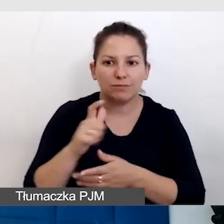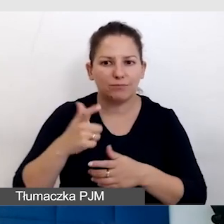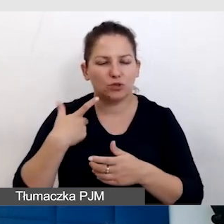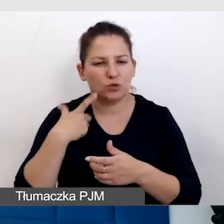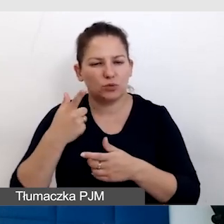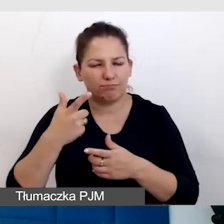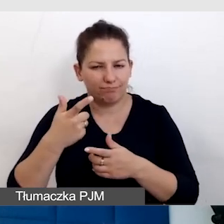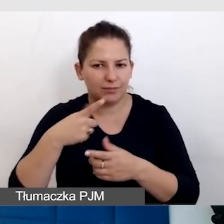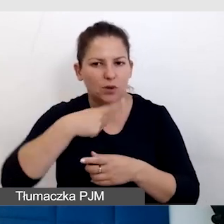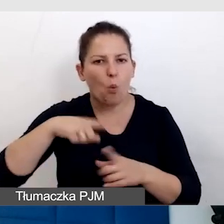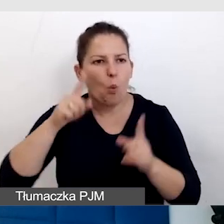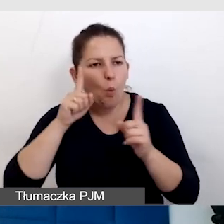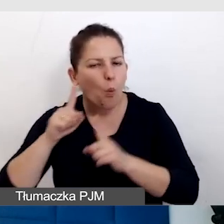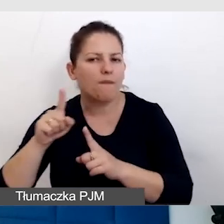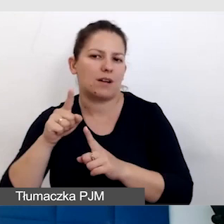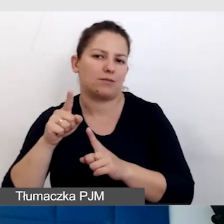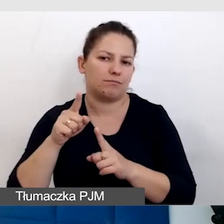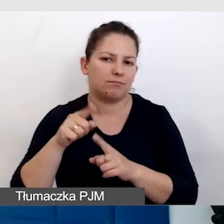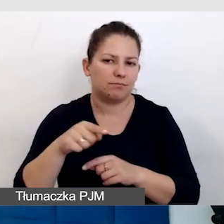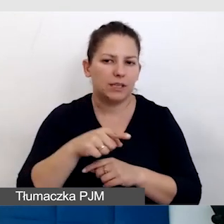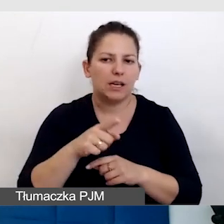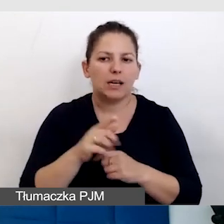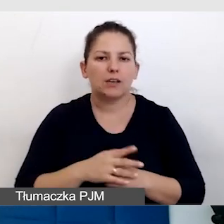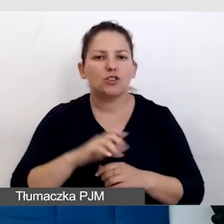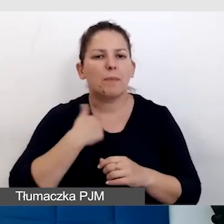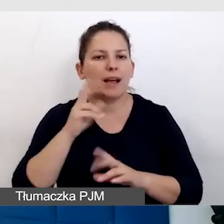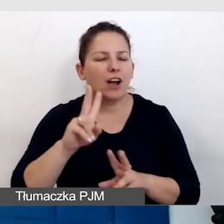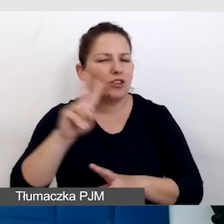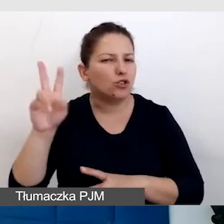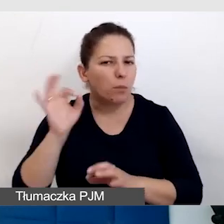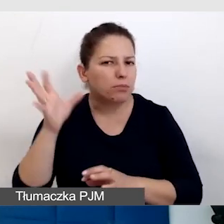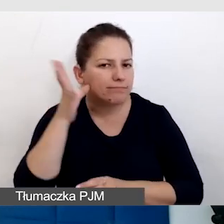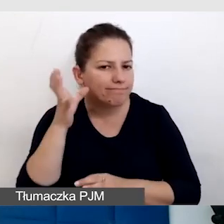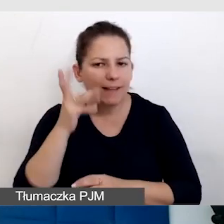uważność na to, żeby każdy dobrze słyszał, żeby wszystko było dobrze widoczne,